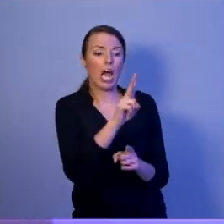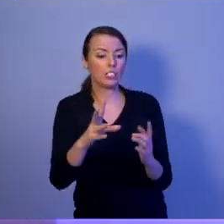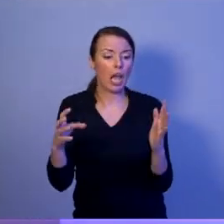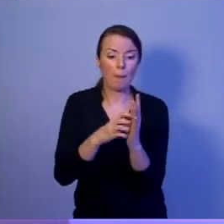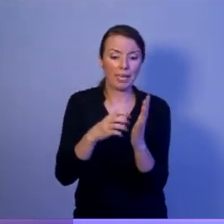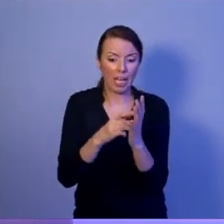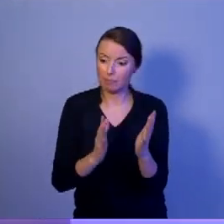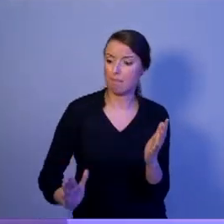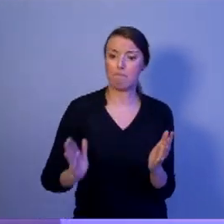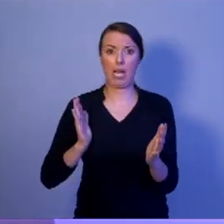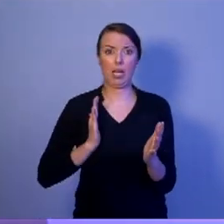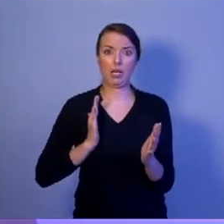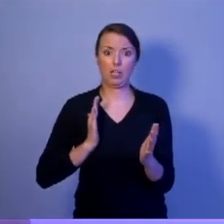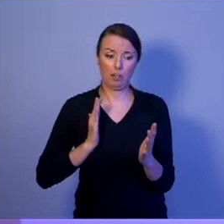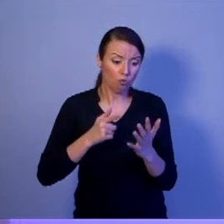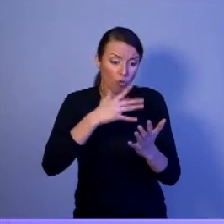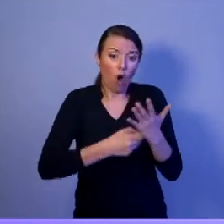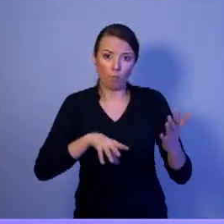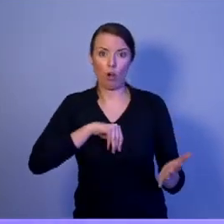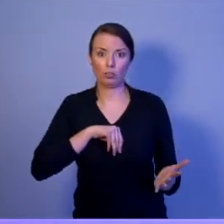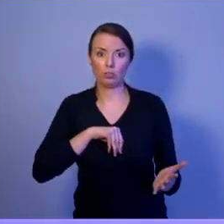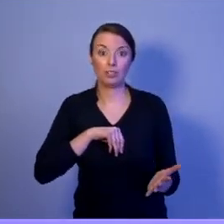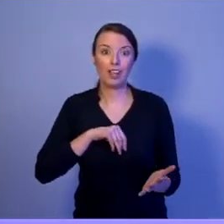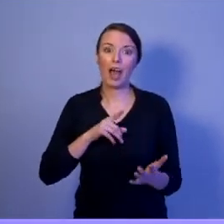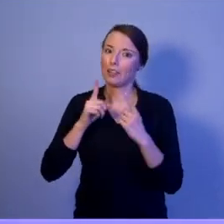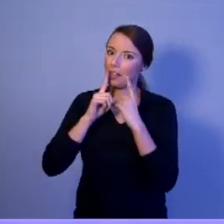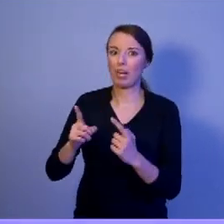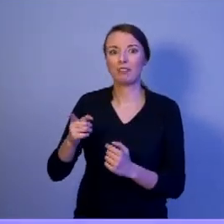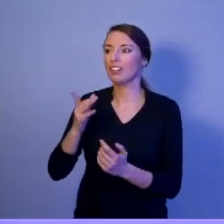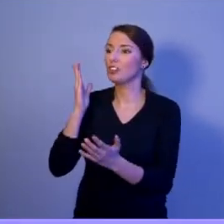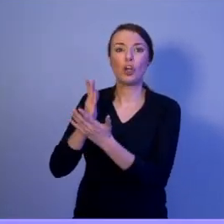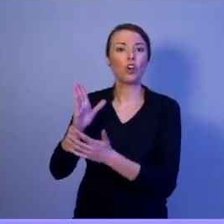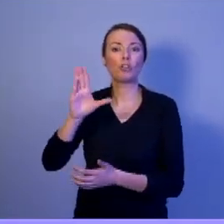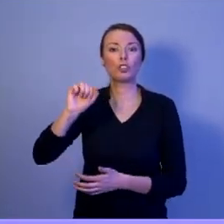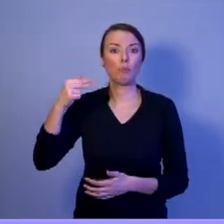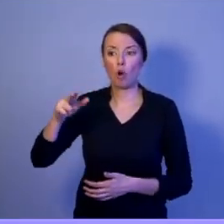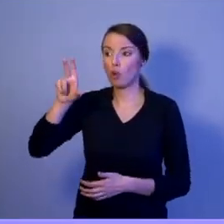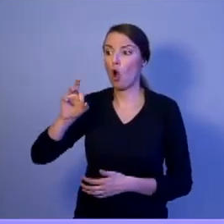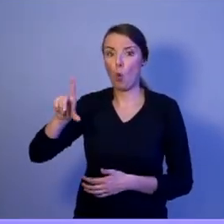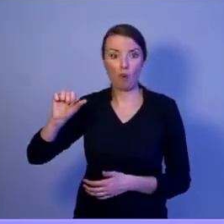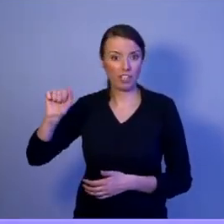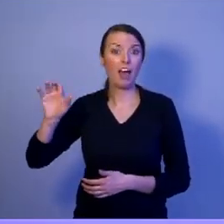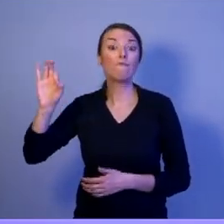Tylko jedynie Szymon Hołownia w swoim programie zdefiniował, jaka ma być armia przyszłości.